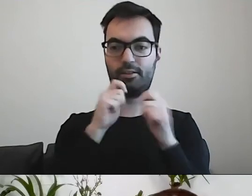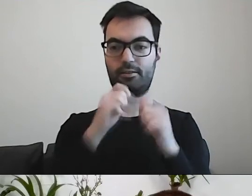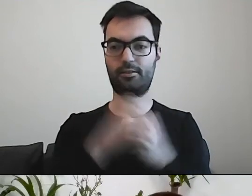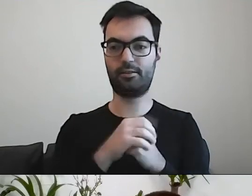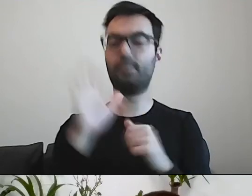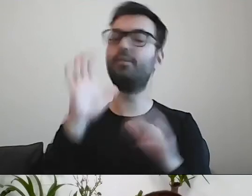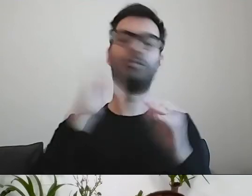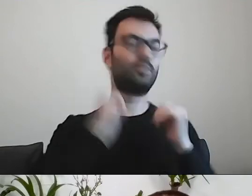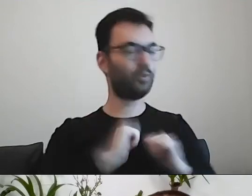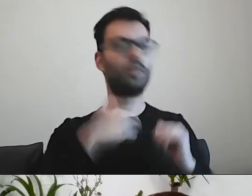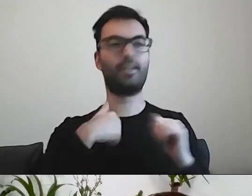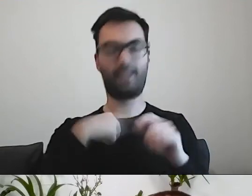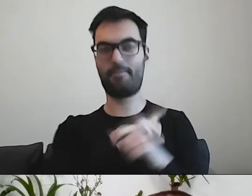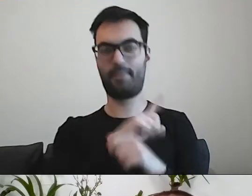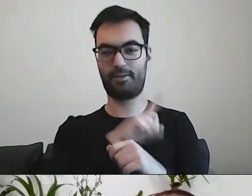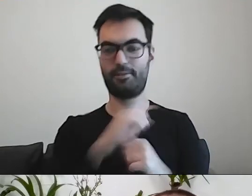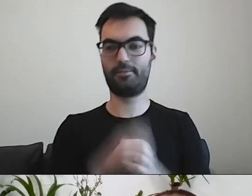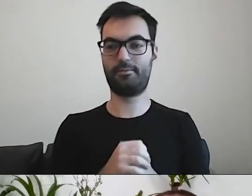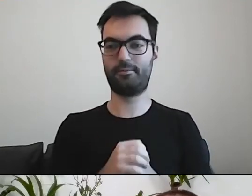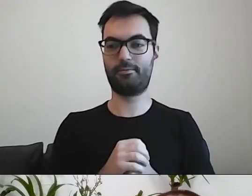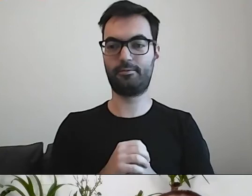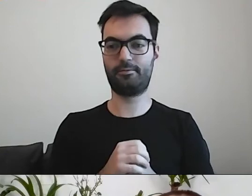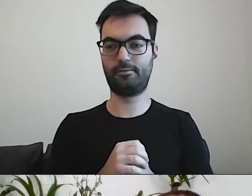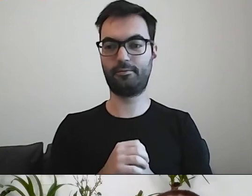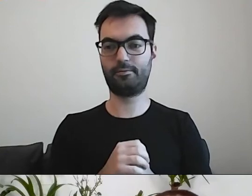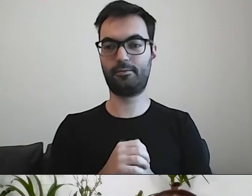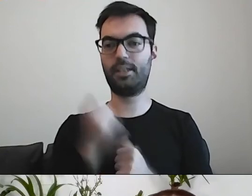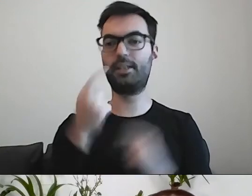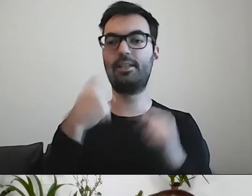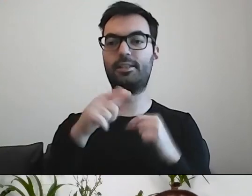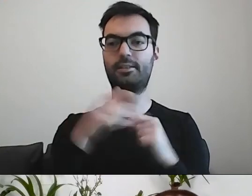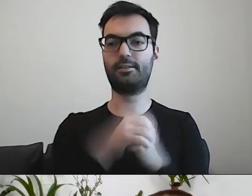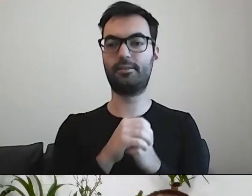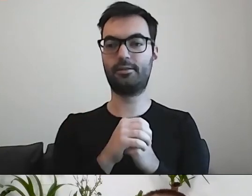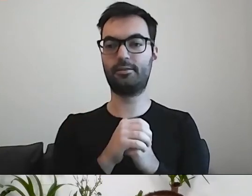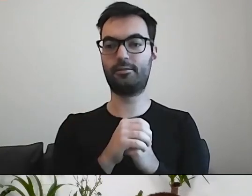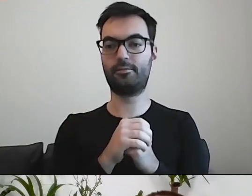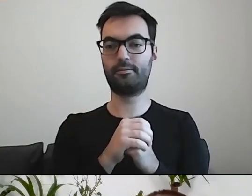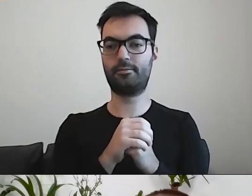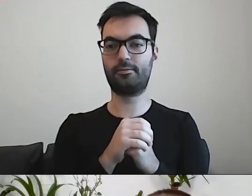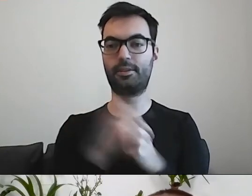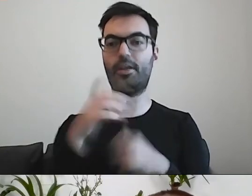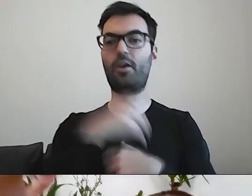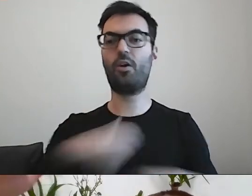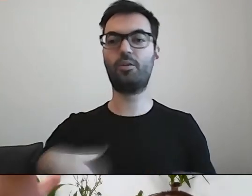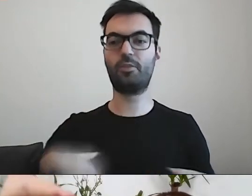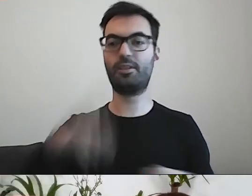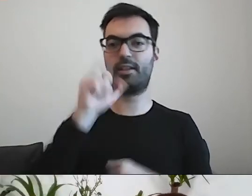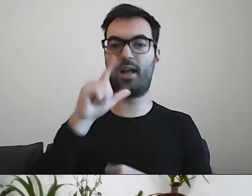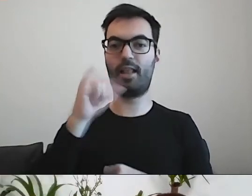MAŁGORZATA: Ale ja jestem. Zaraz będziemy... Nasza gospodyni Michalina poprosiła o przypomnienie,